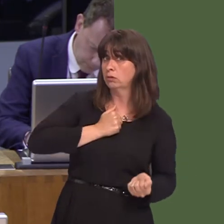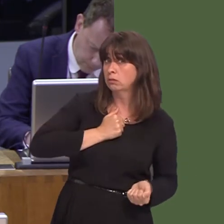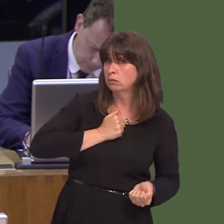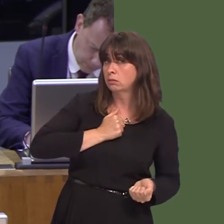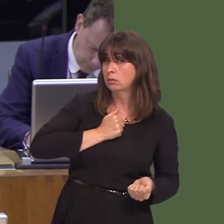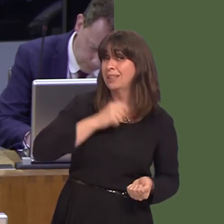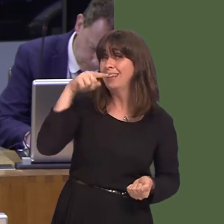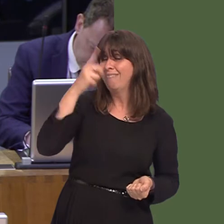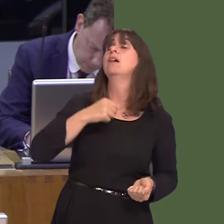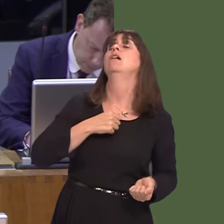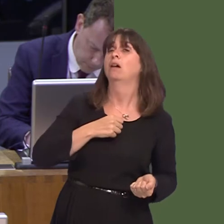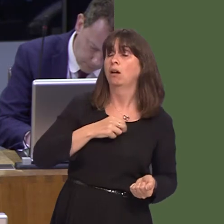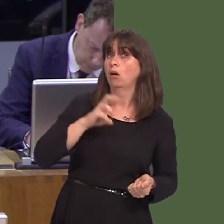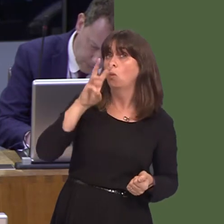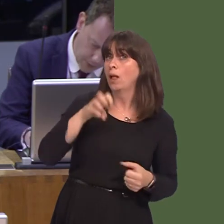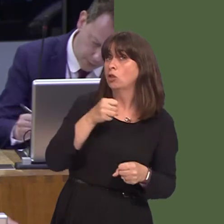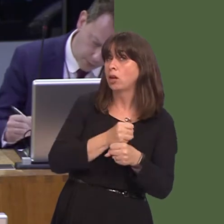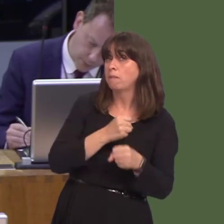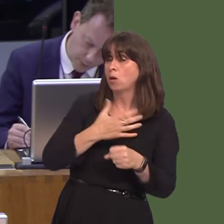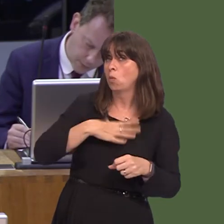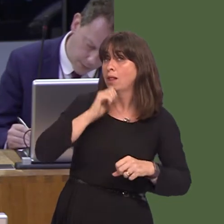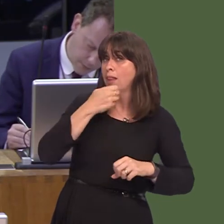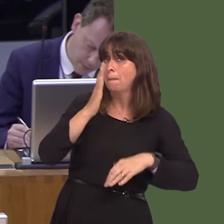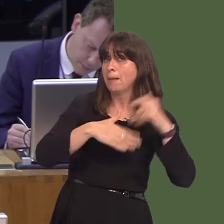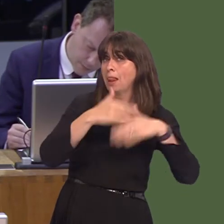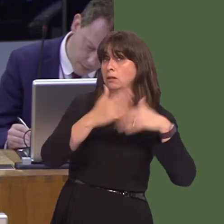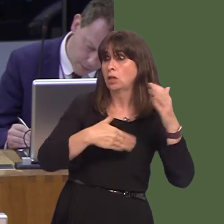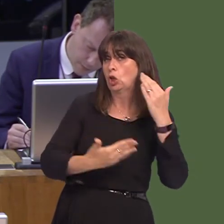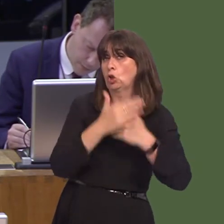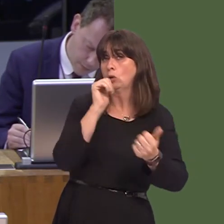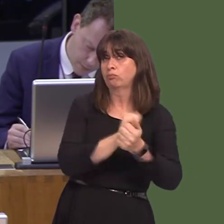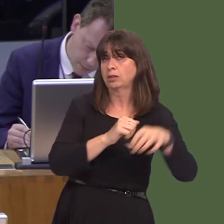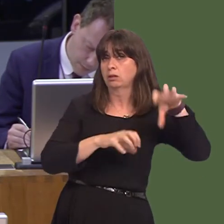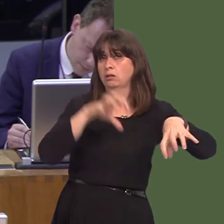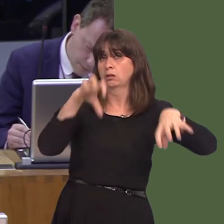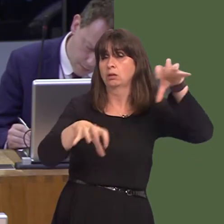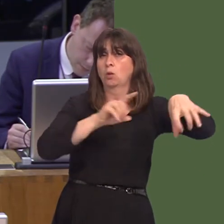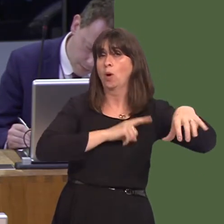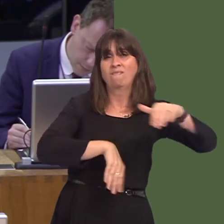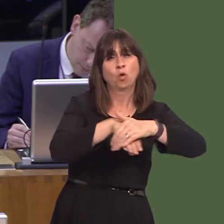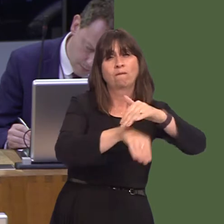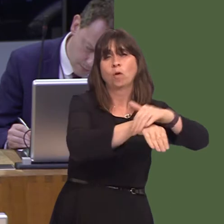a Welsh Government support building new prisons in Wales to relieve the overcrowding and the